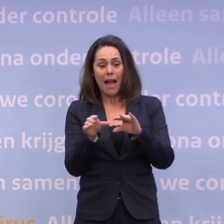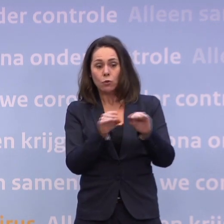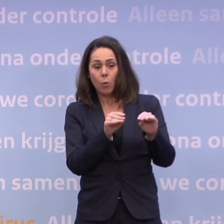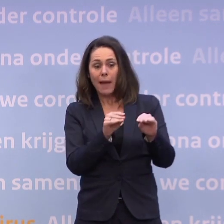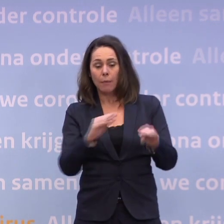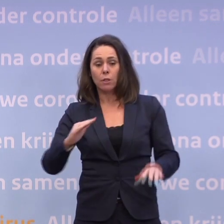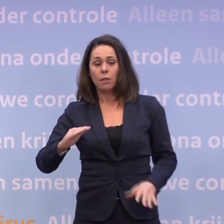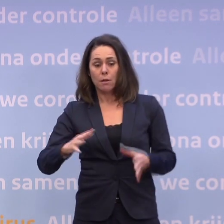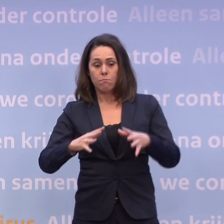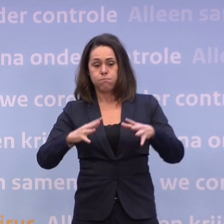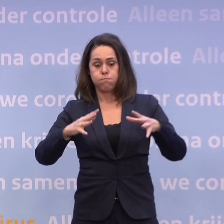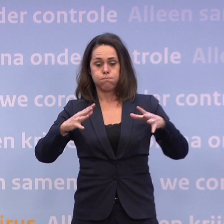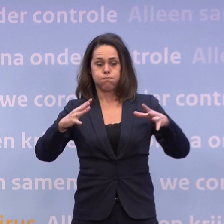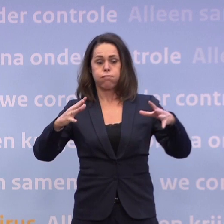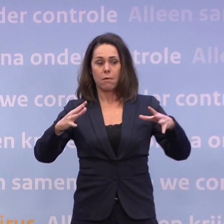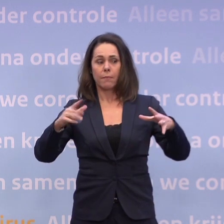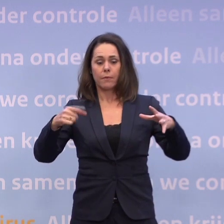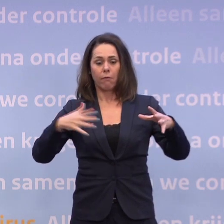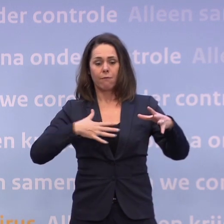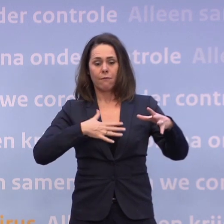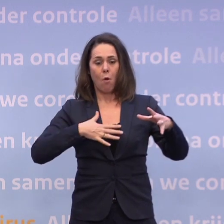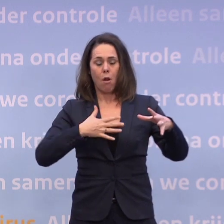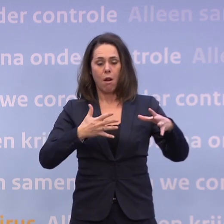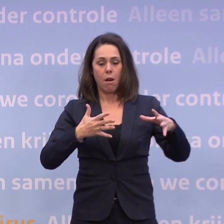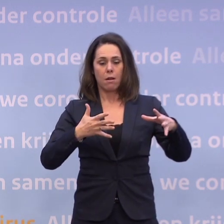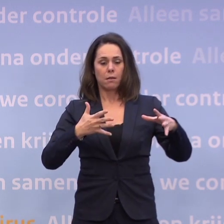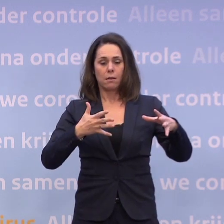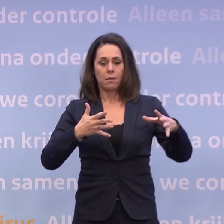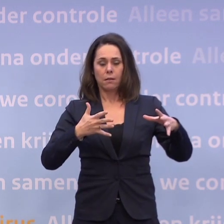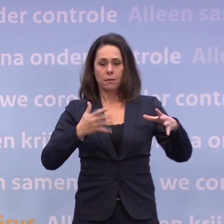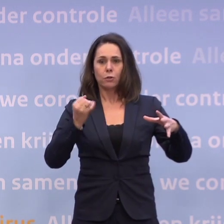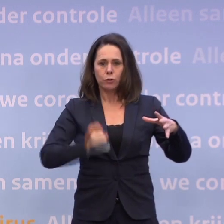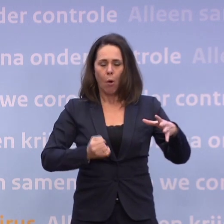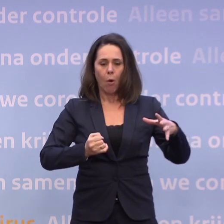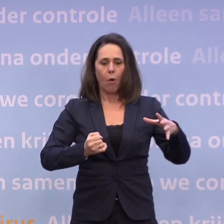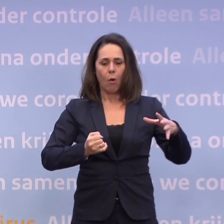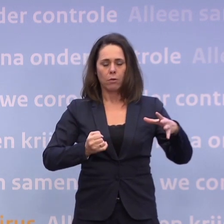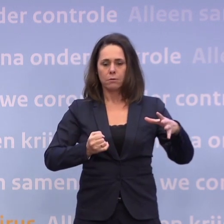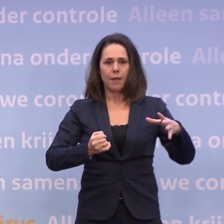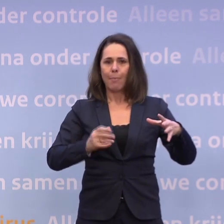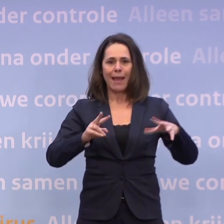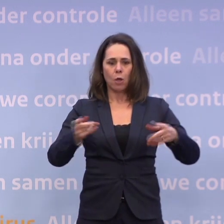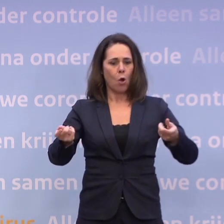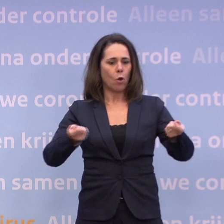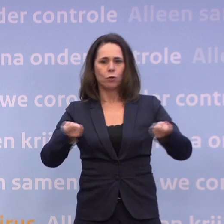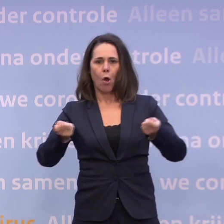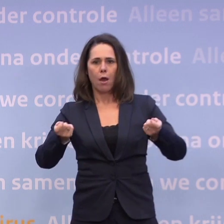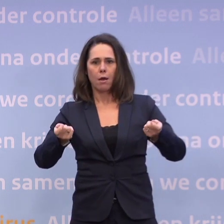...dat je het gevoel krijgt dat dat weer leidt tot een 'uit control raken'-positie... ...waarbij dus ook weer op grotere schaal...